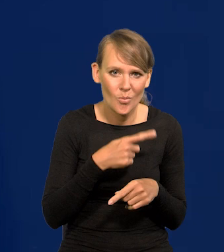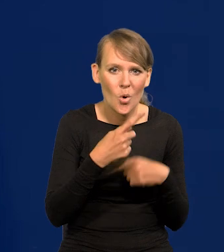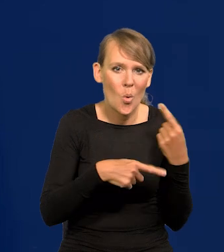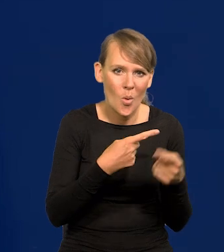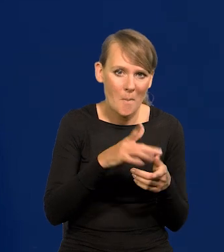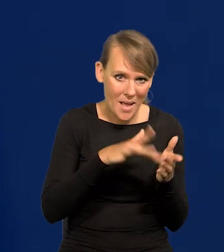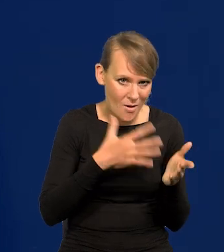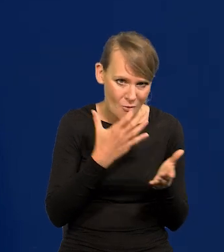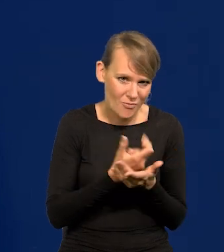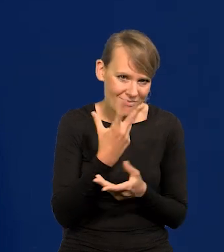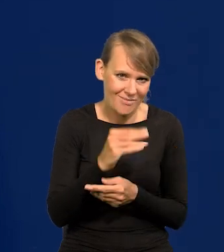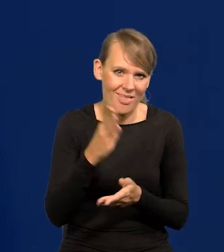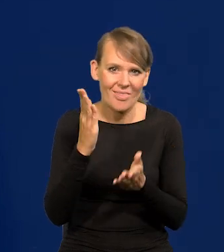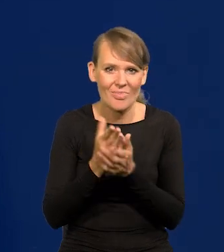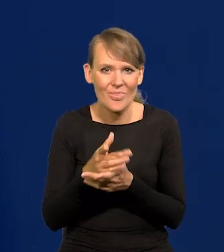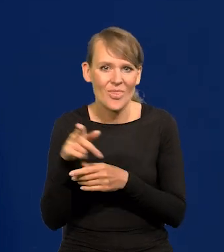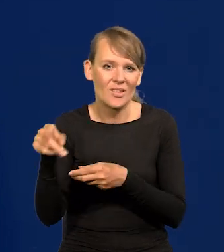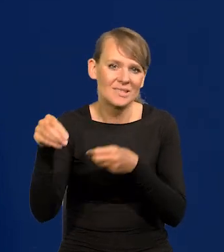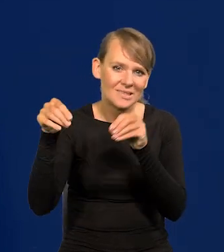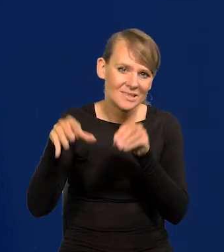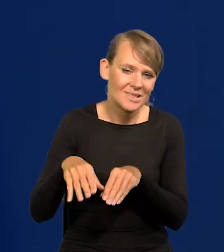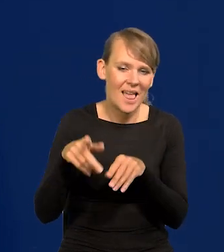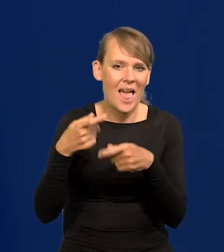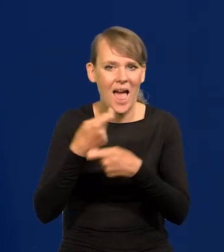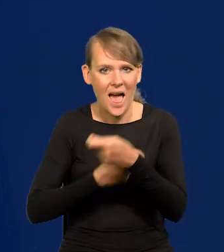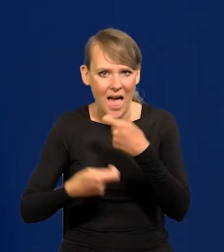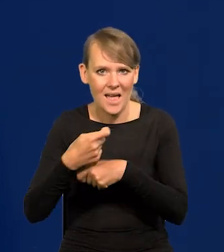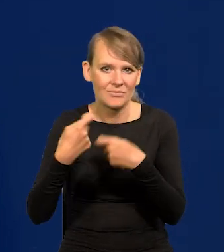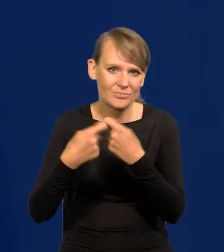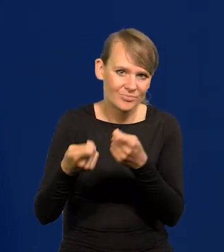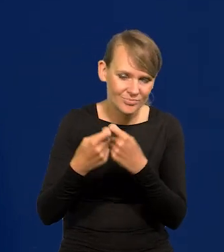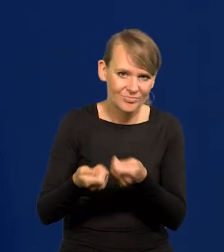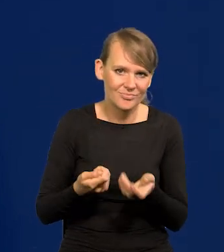tylko sieci handlowe i sprzedające. To jakiś czas trwało.